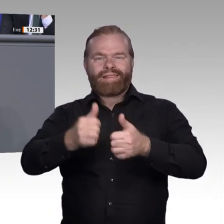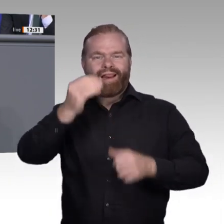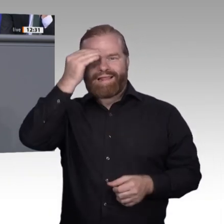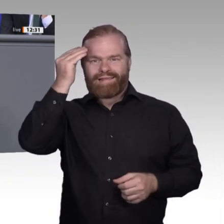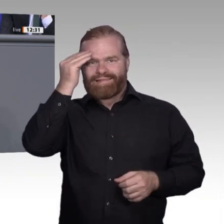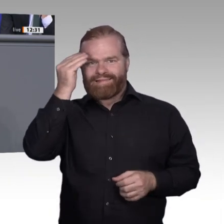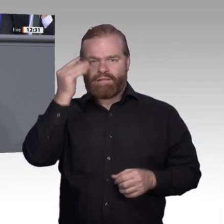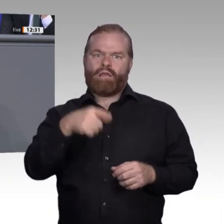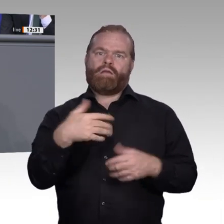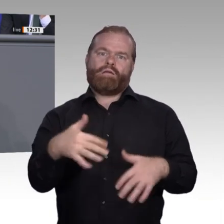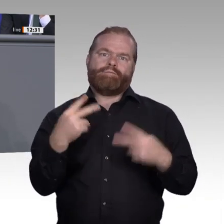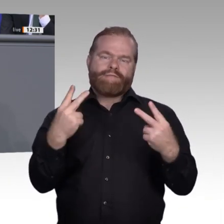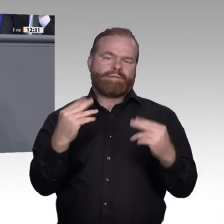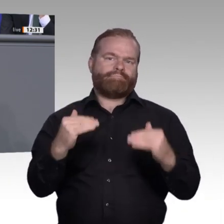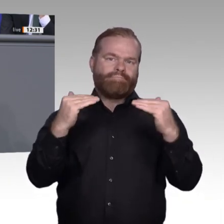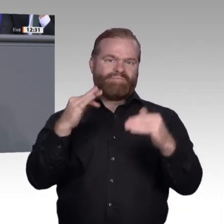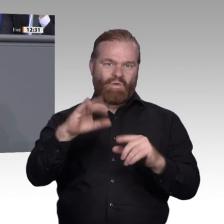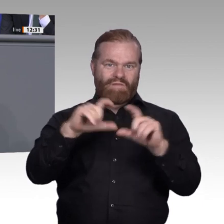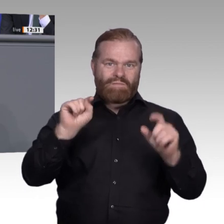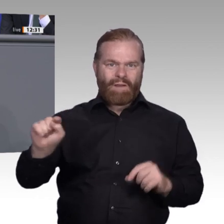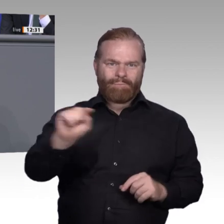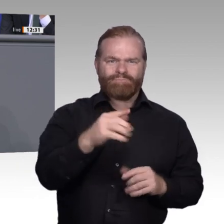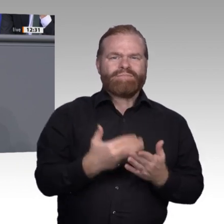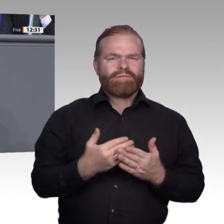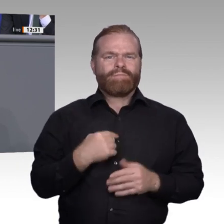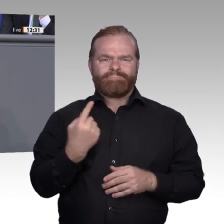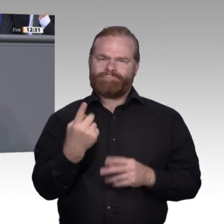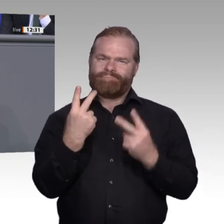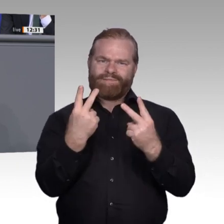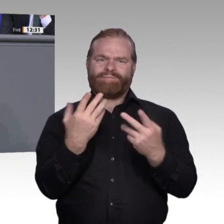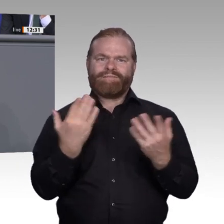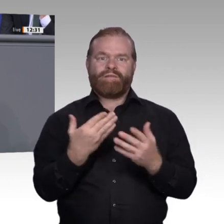wird in vielen Betrieben schon vorweggenommen. Dabei zeigt sich: Je höher der Digitalisierungsgrad